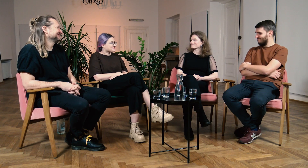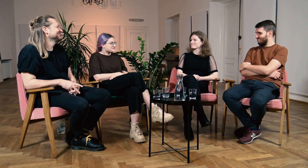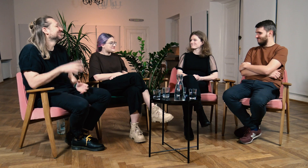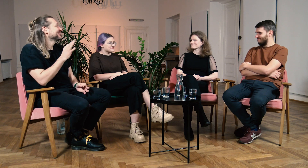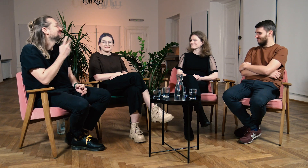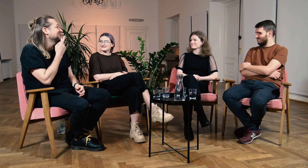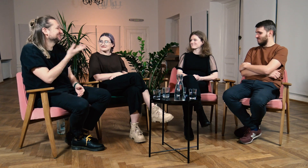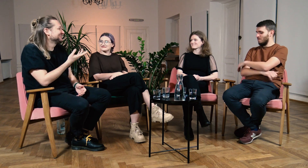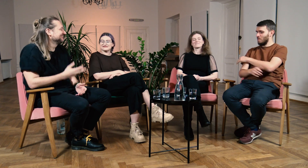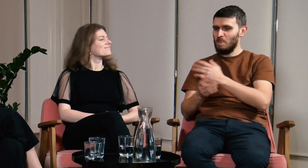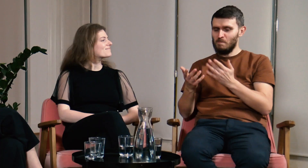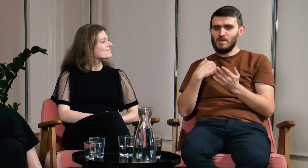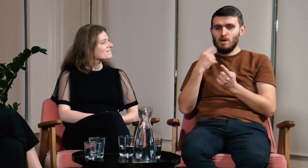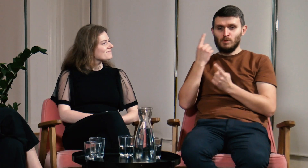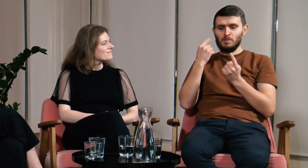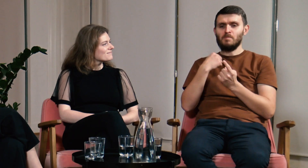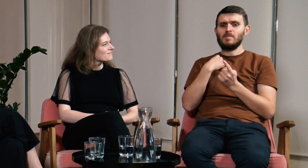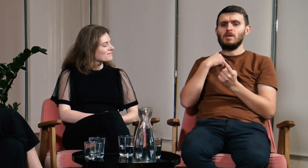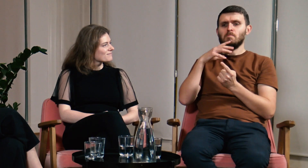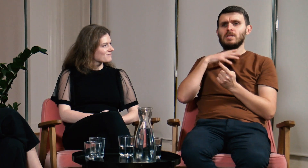M: A Ty Marcin co myślisz? Ł: Hmm... co ja myślę.